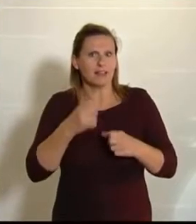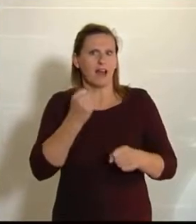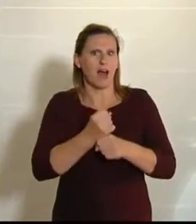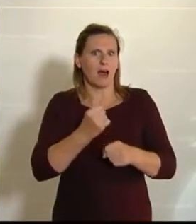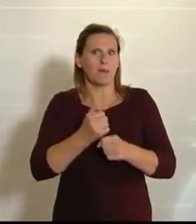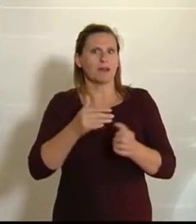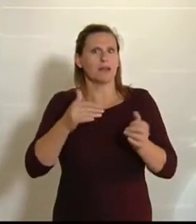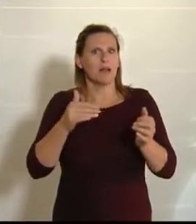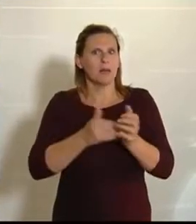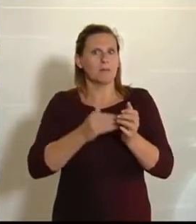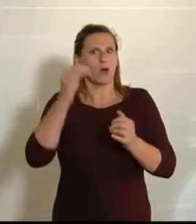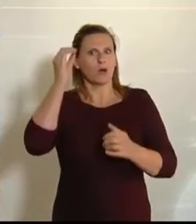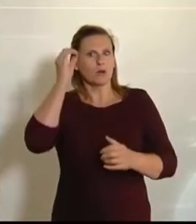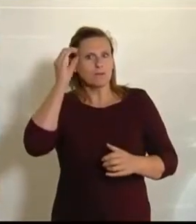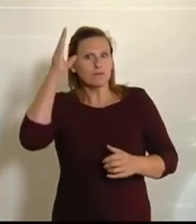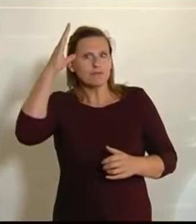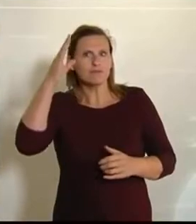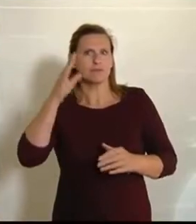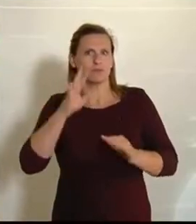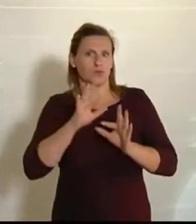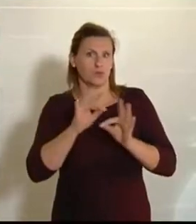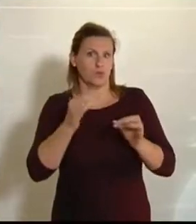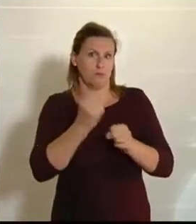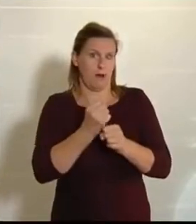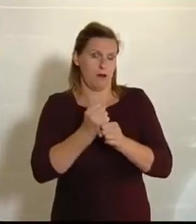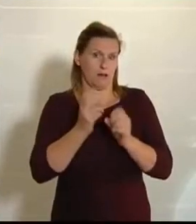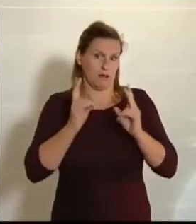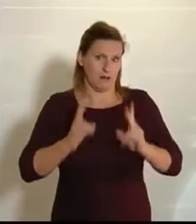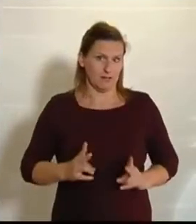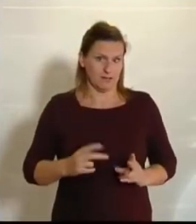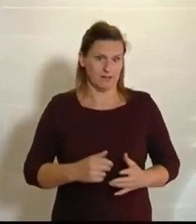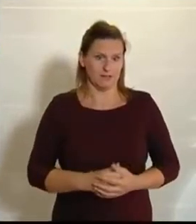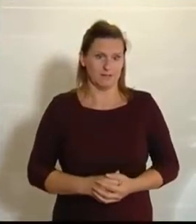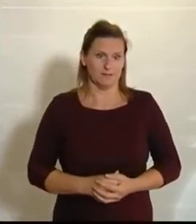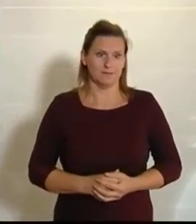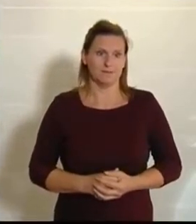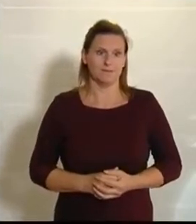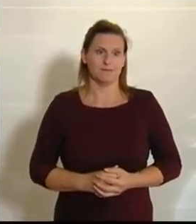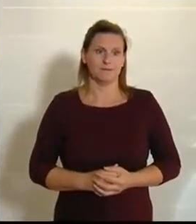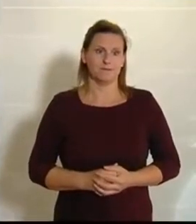um das gut zu machen. (Beifall bei den NEOS.)